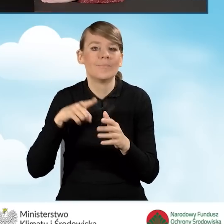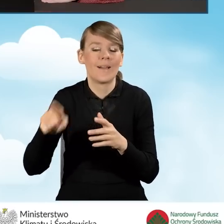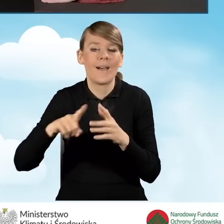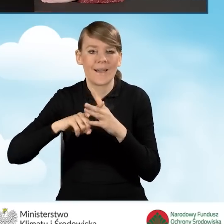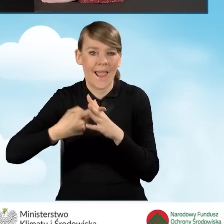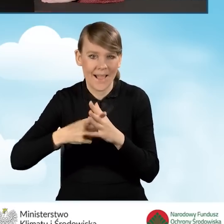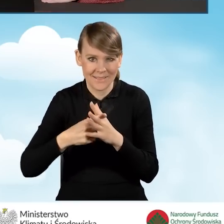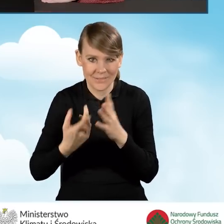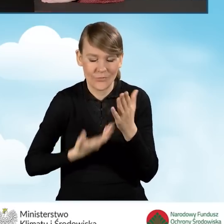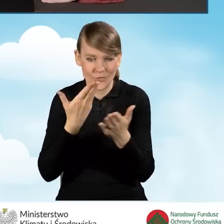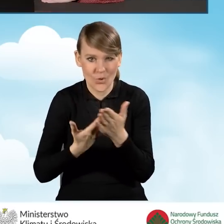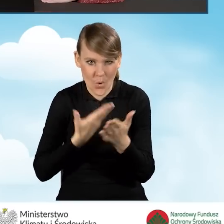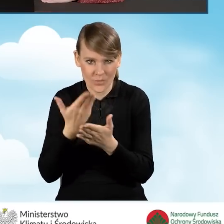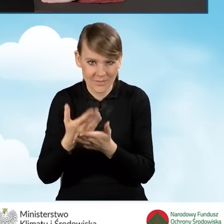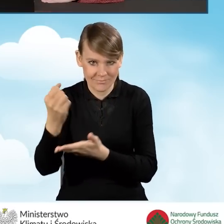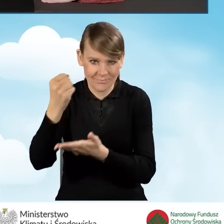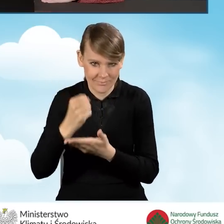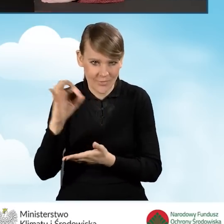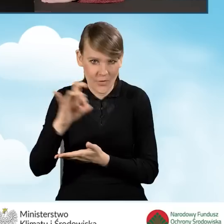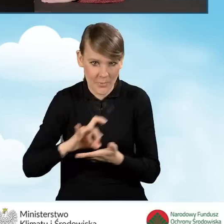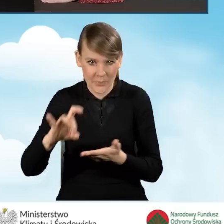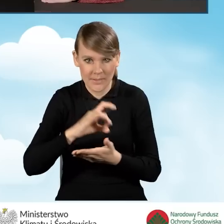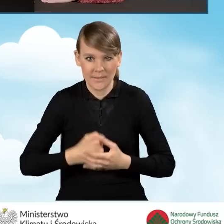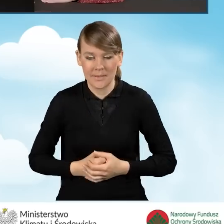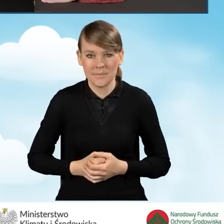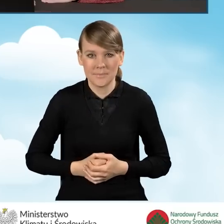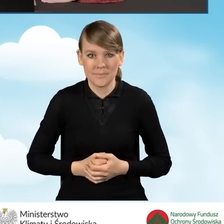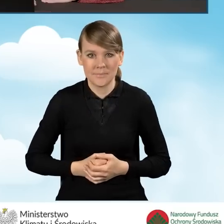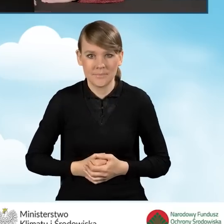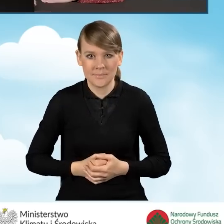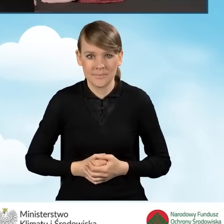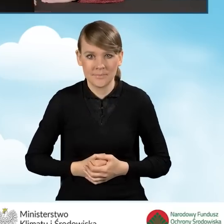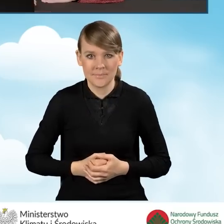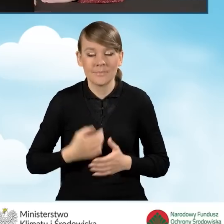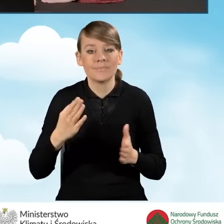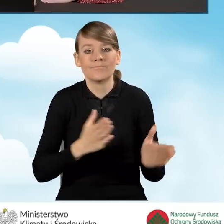wniosków o dofinansowanie składanych przez gminę. Następne pole jest wypełniane w sytuacji,